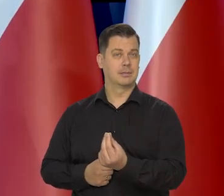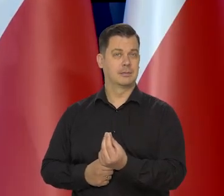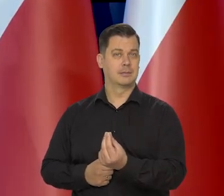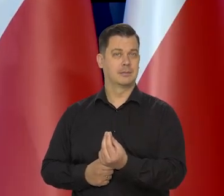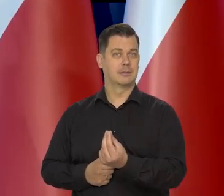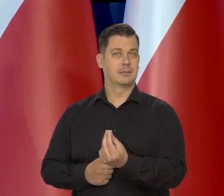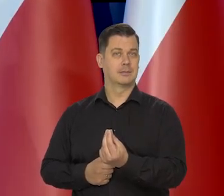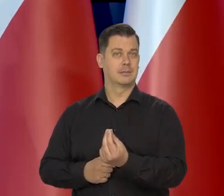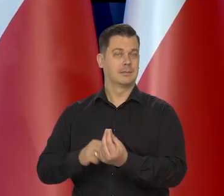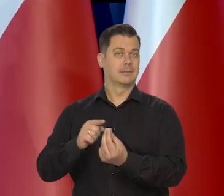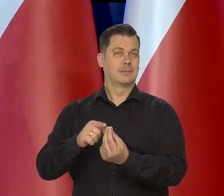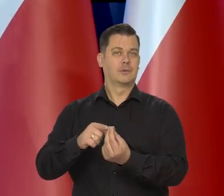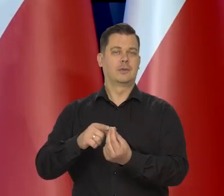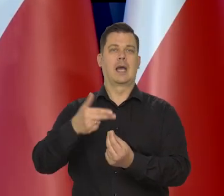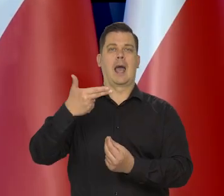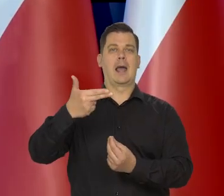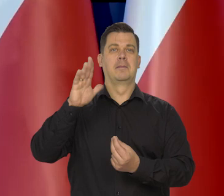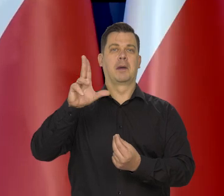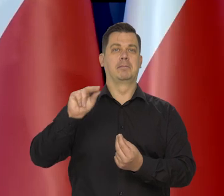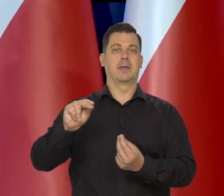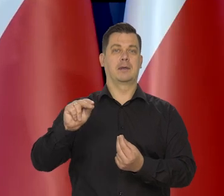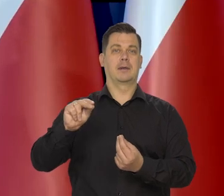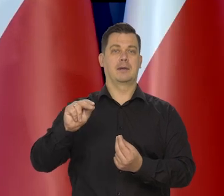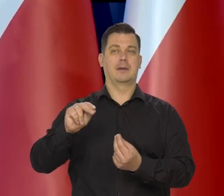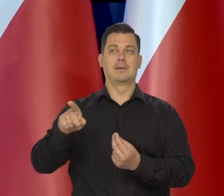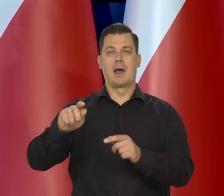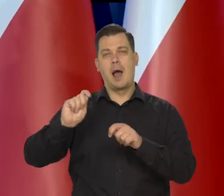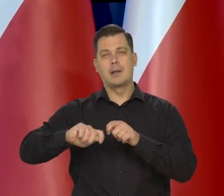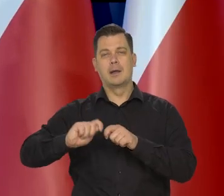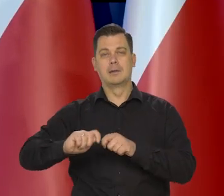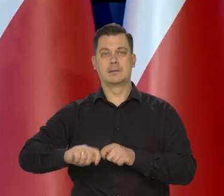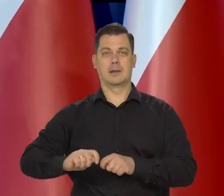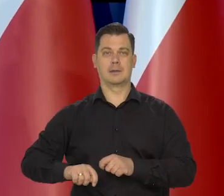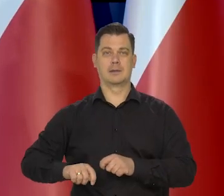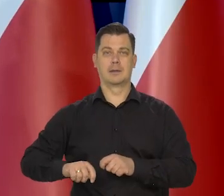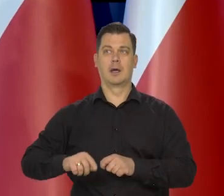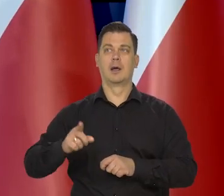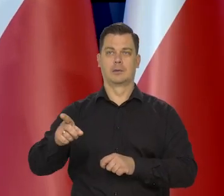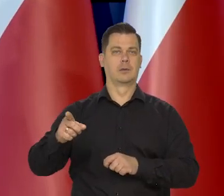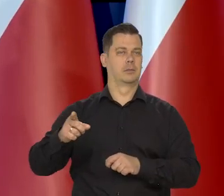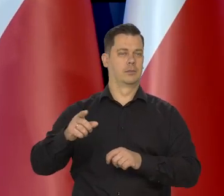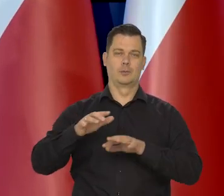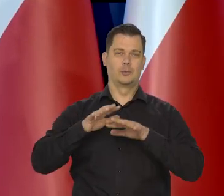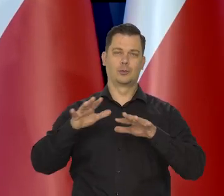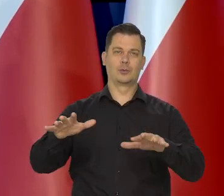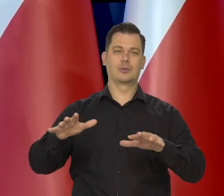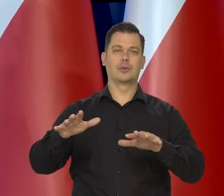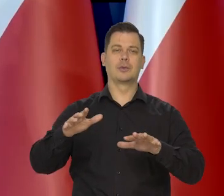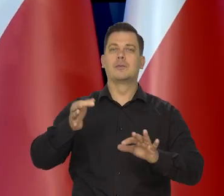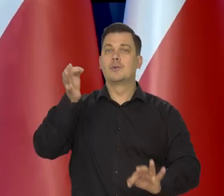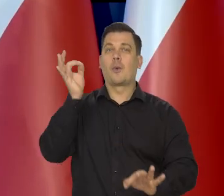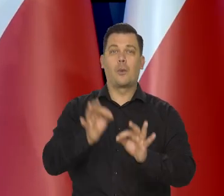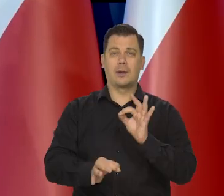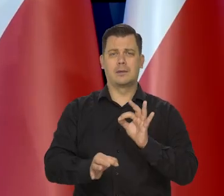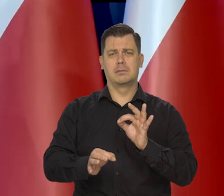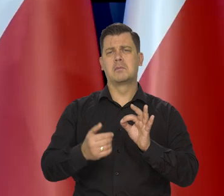To już nie w imieniu Narodowego Banku Polskiego i analityków, bo tu model nam, tego tak dokładnie nie powiem.